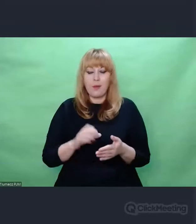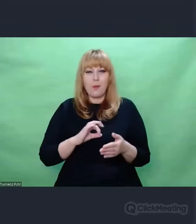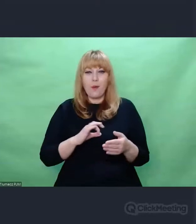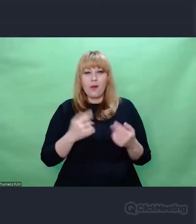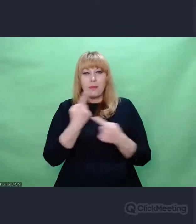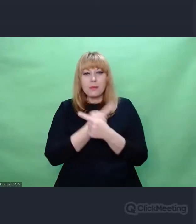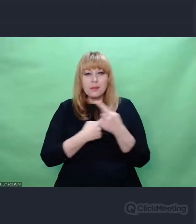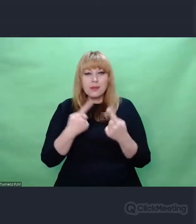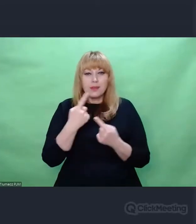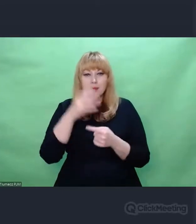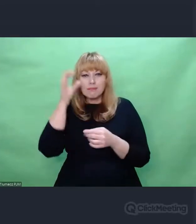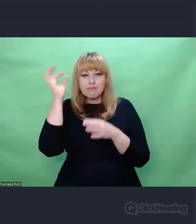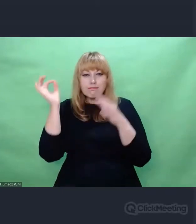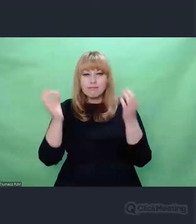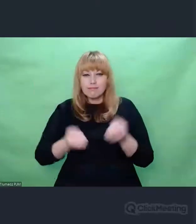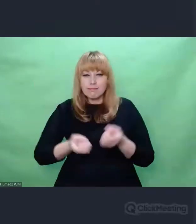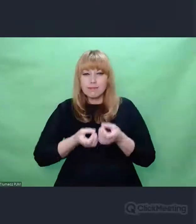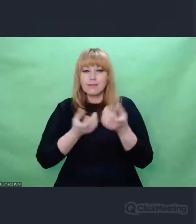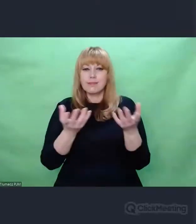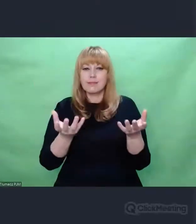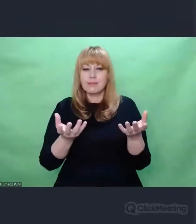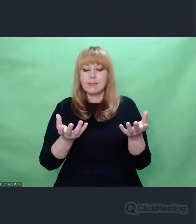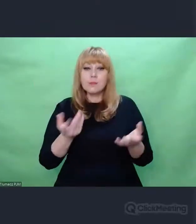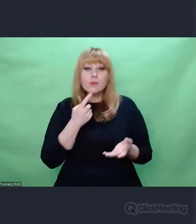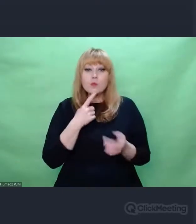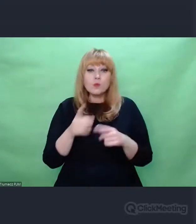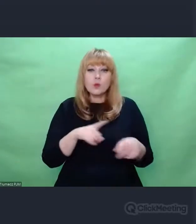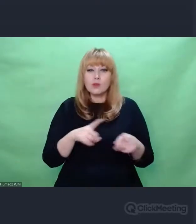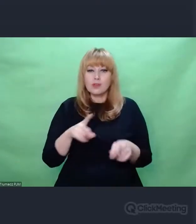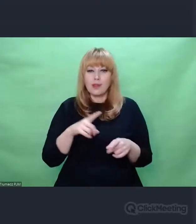dotyczącymi Enigmy jako źródła inspiracji artystycznych